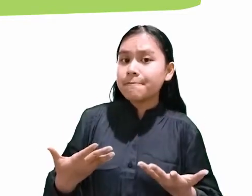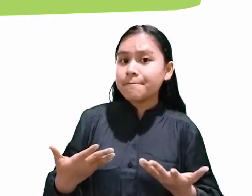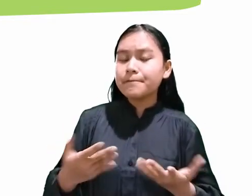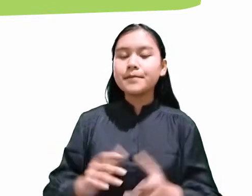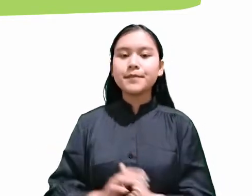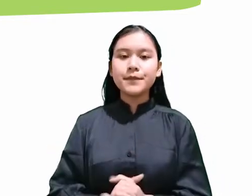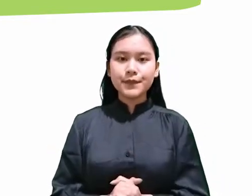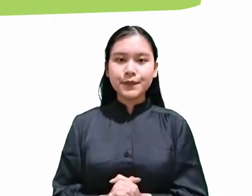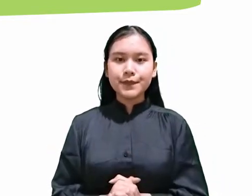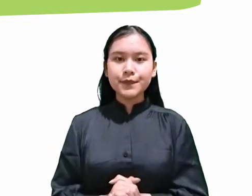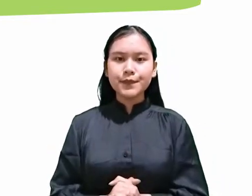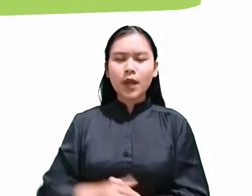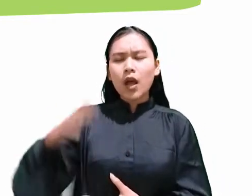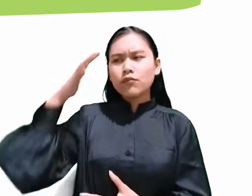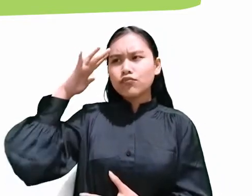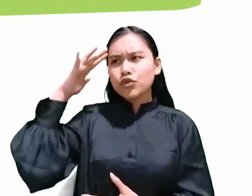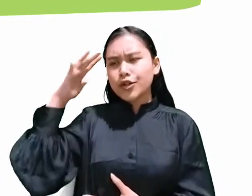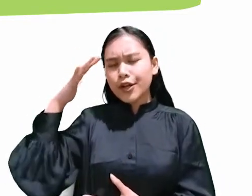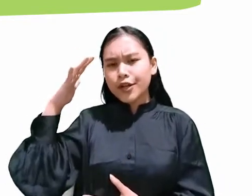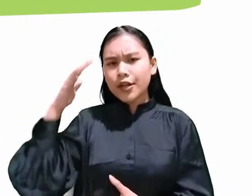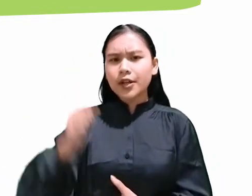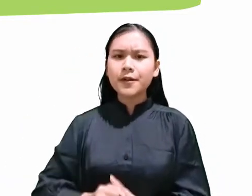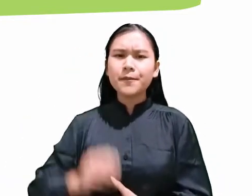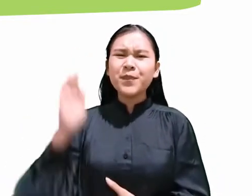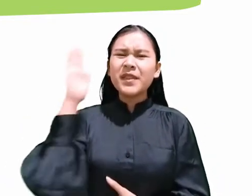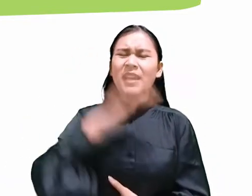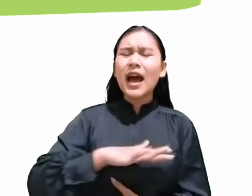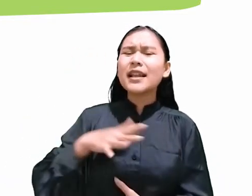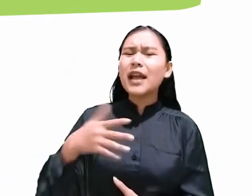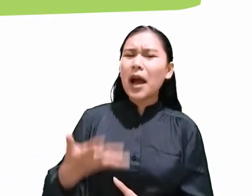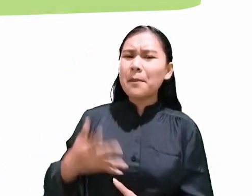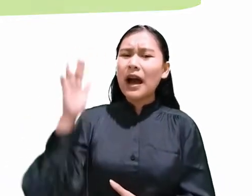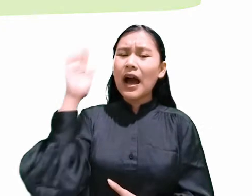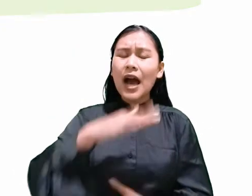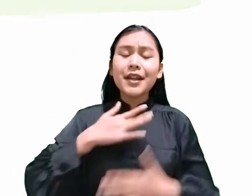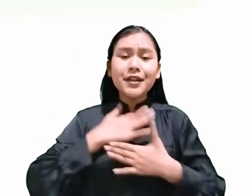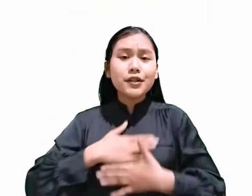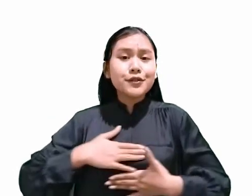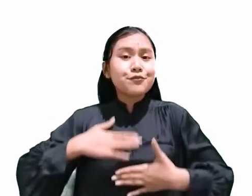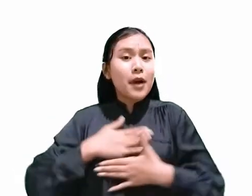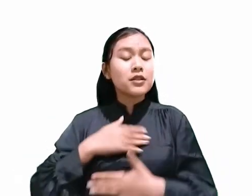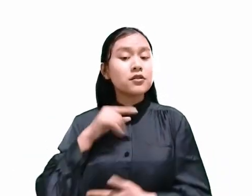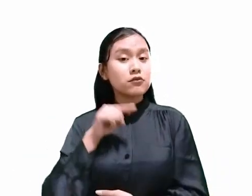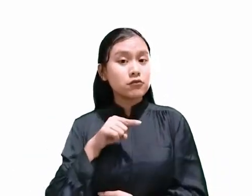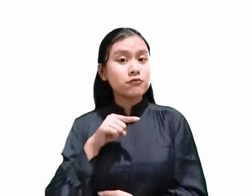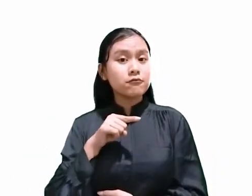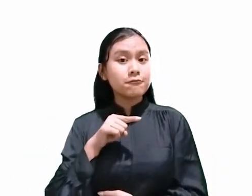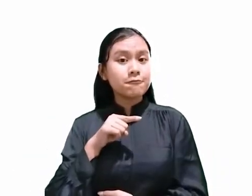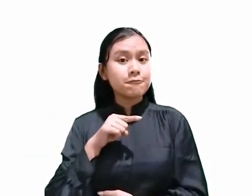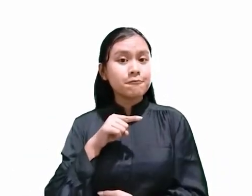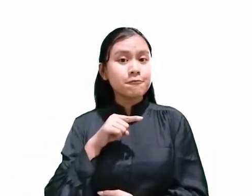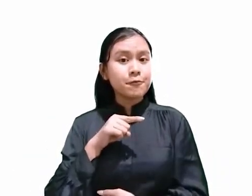Kira-kira hari apakah hari kenikmatan itu? Menurut kitab Yesaya